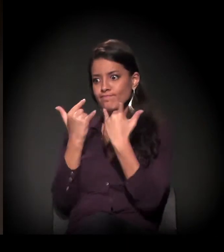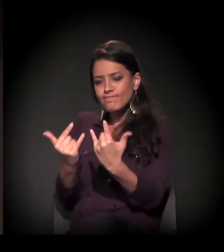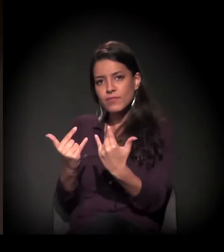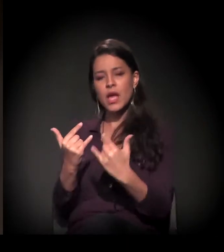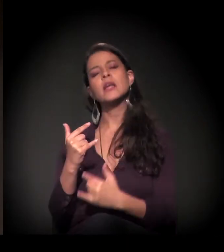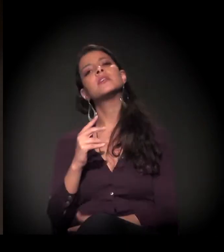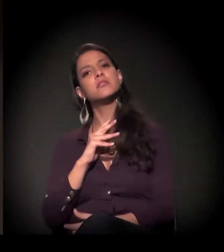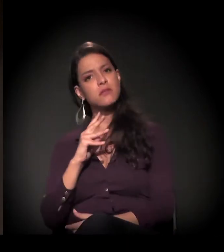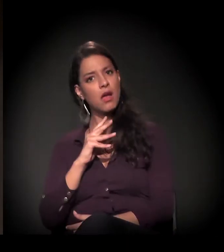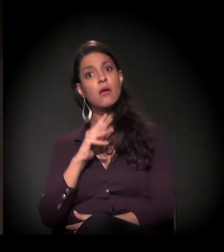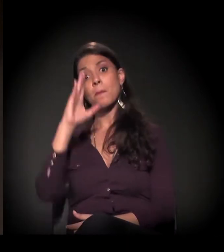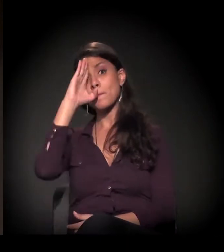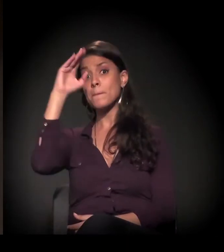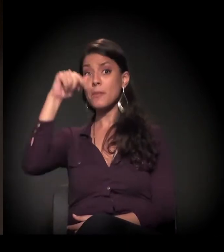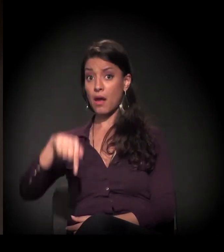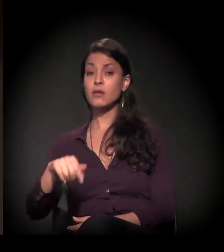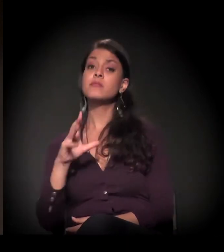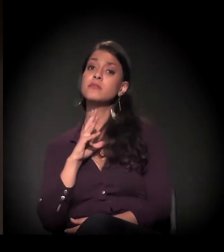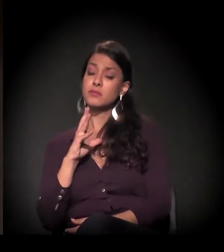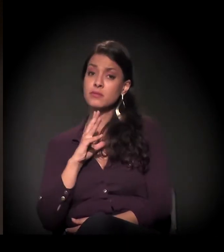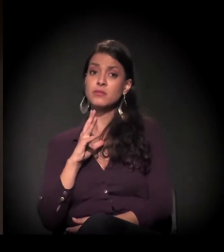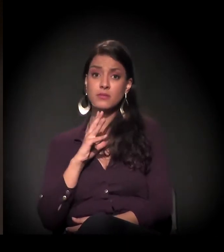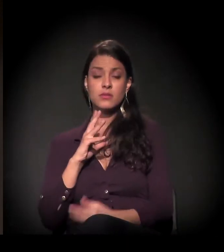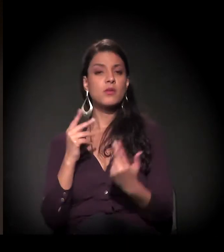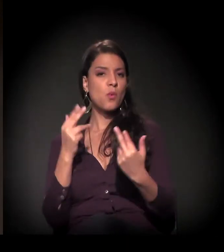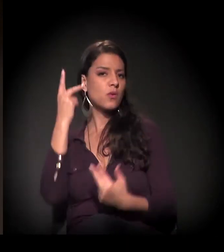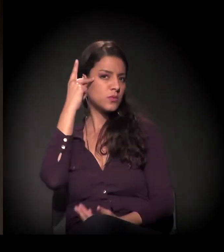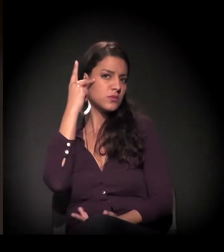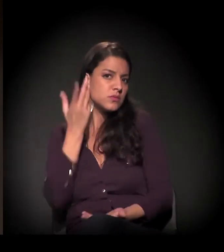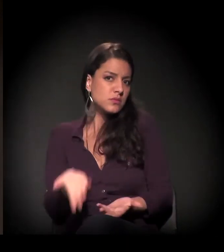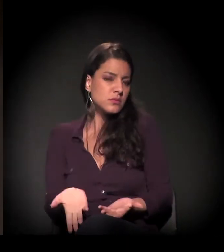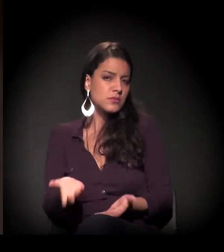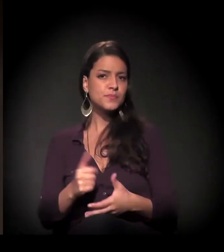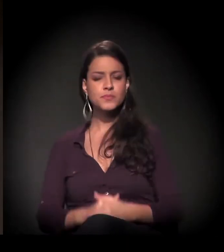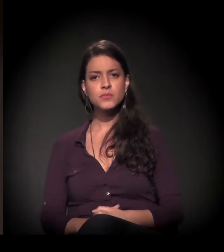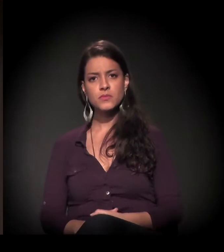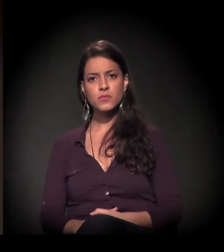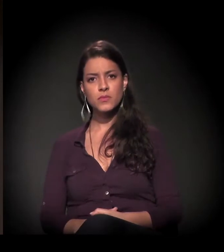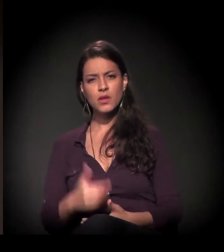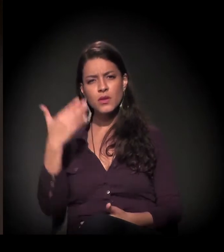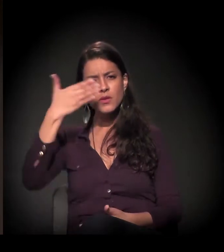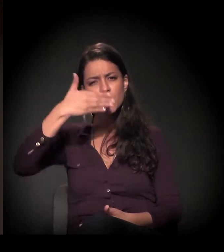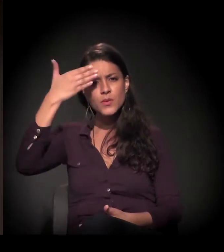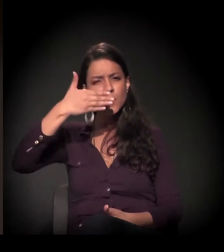principalmente de uma cidade como São Paulo. E a invisibilidade, no fundo,